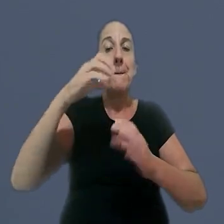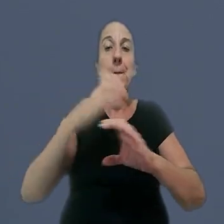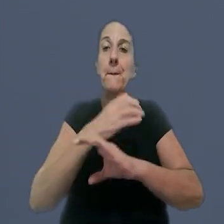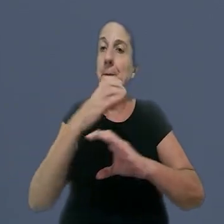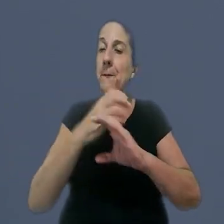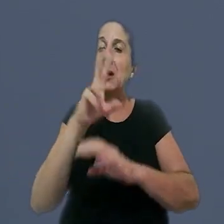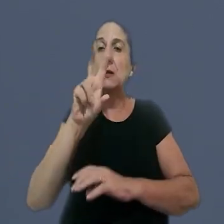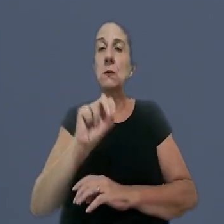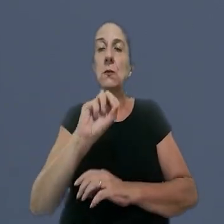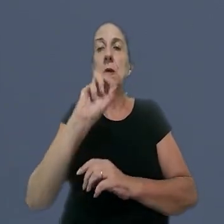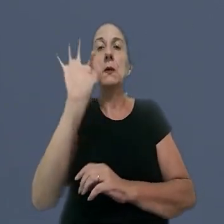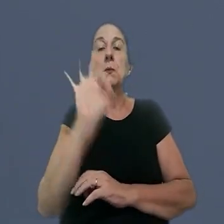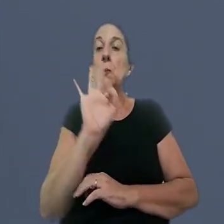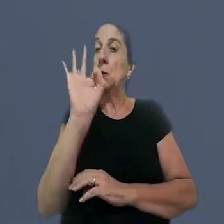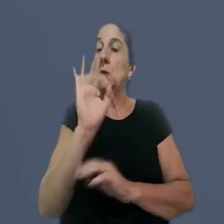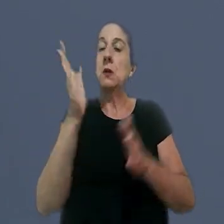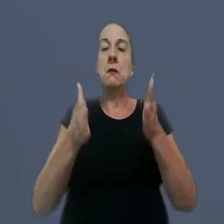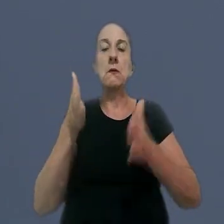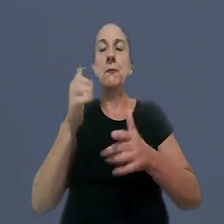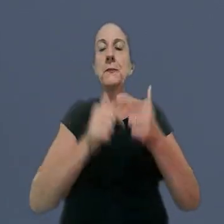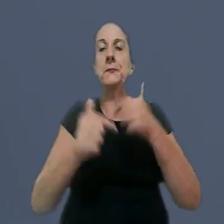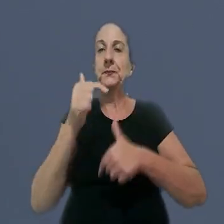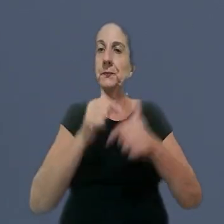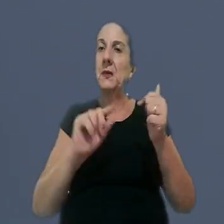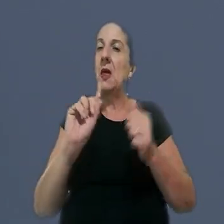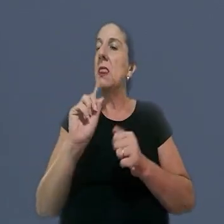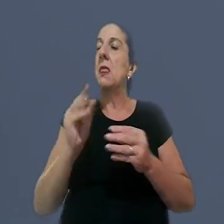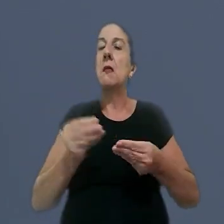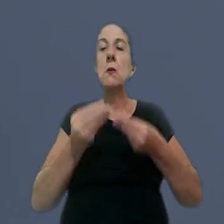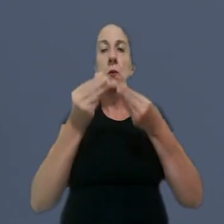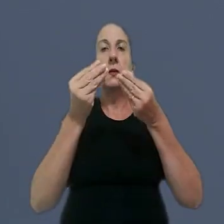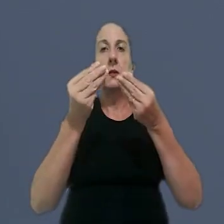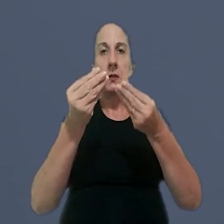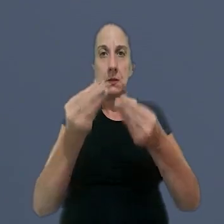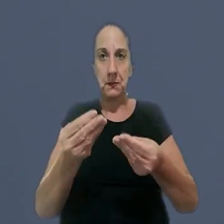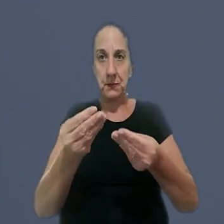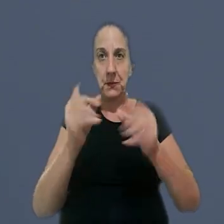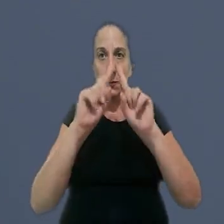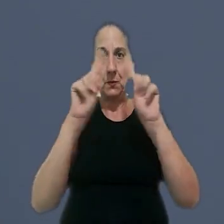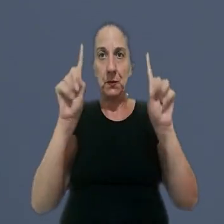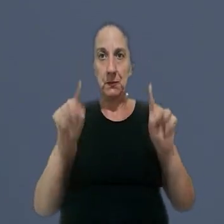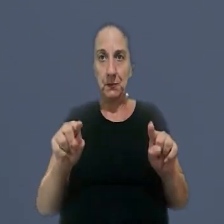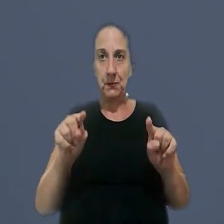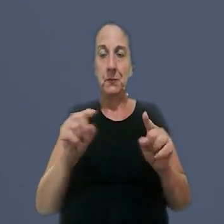com adicional de 50%, os intervalos intrajornada não concedidos a um encarregado.